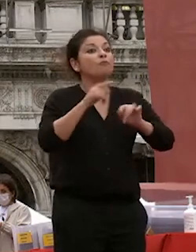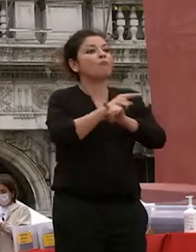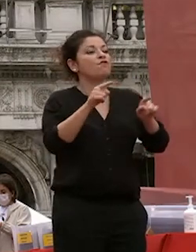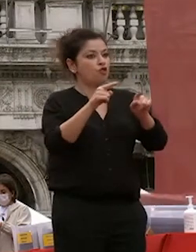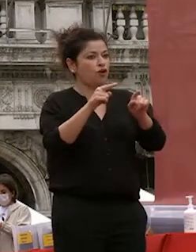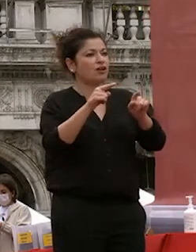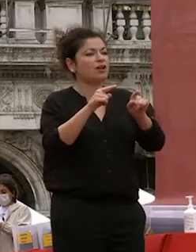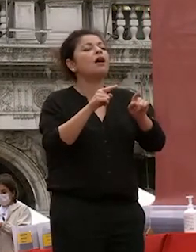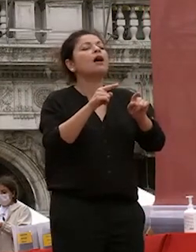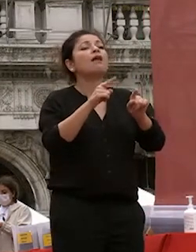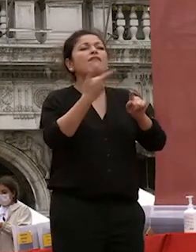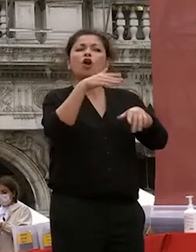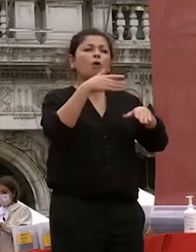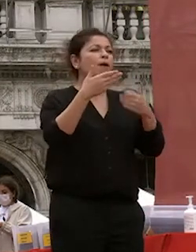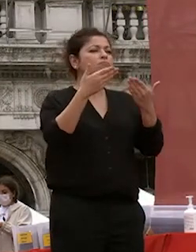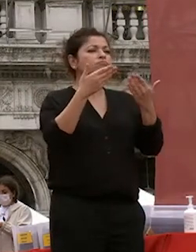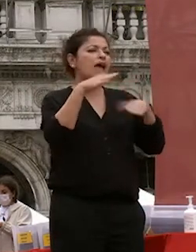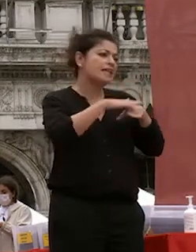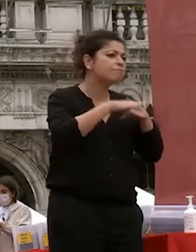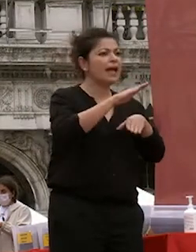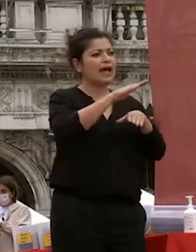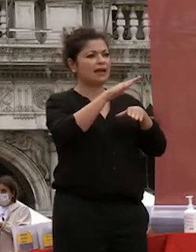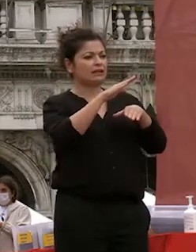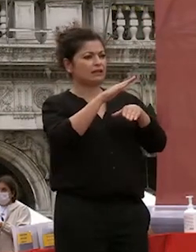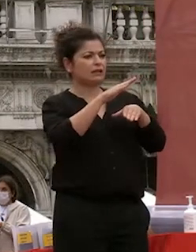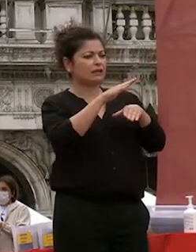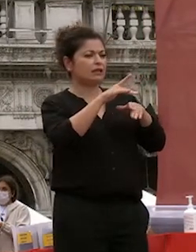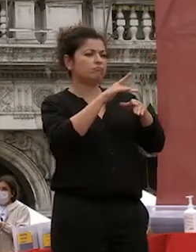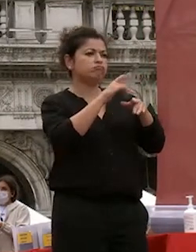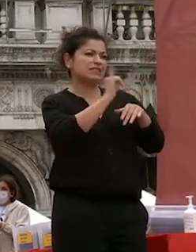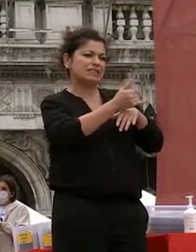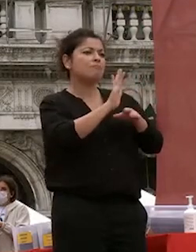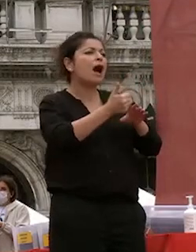siete cittadini e ricordate perché questo penso sia